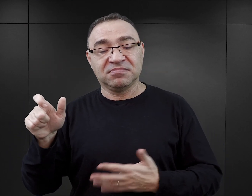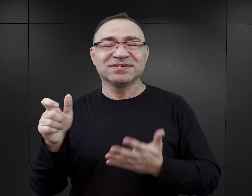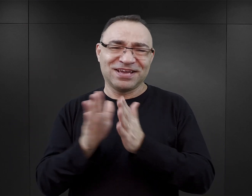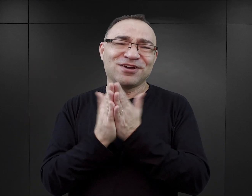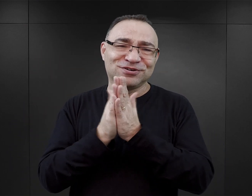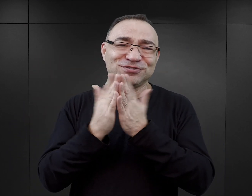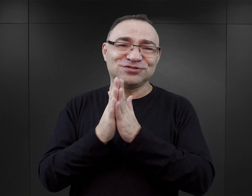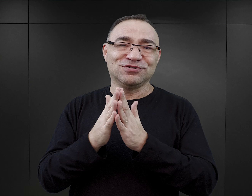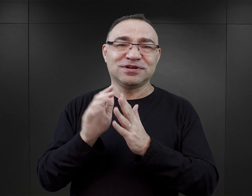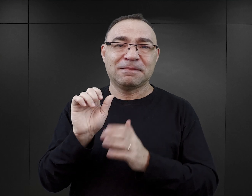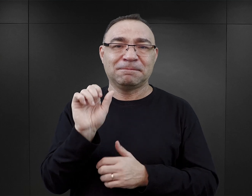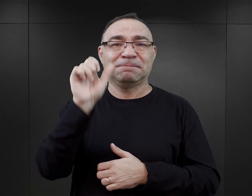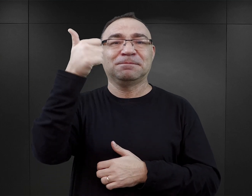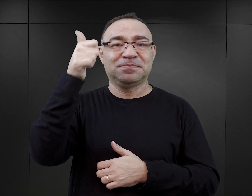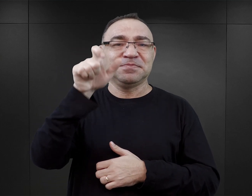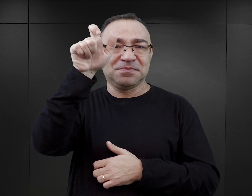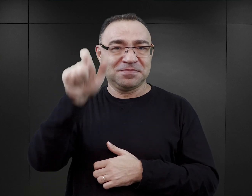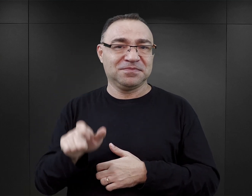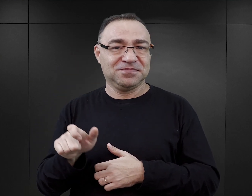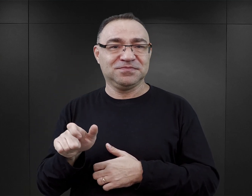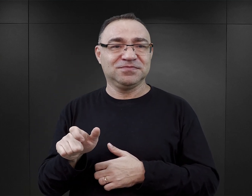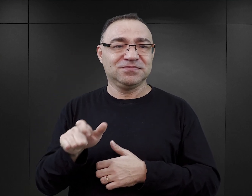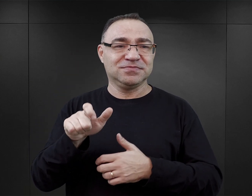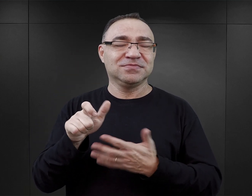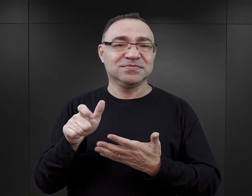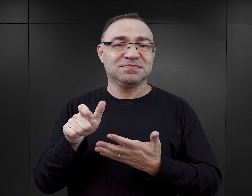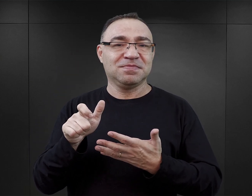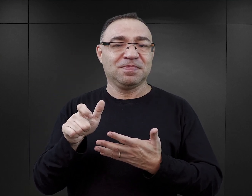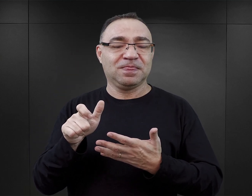jak to zwykle w przypadku pierwszoplanowych postaci literackich bywa,